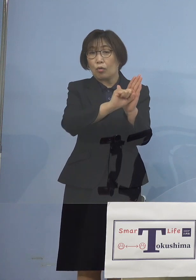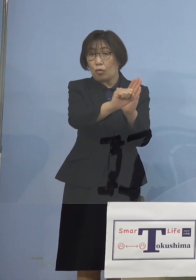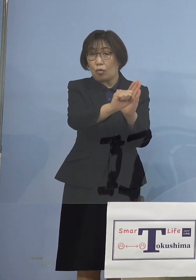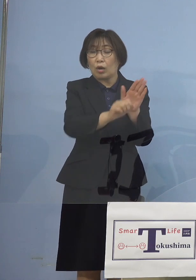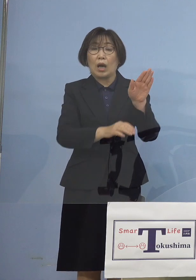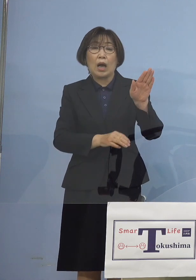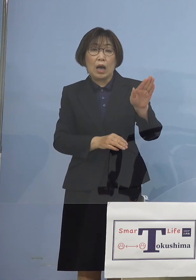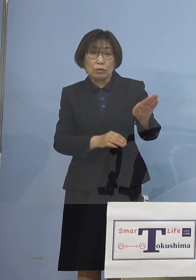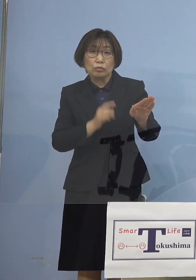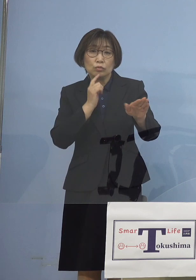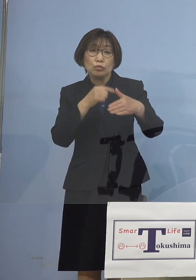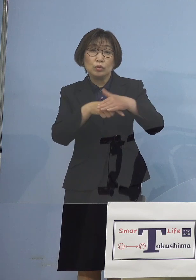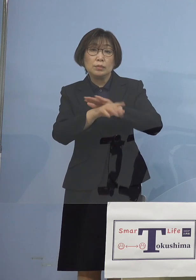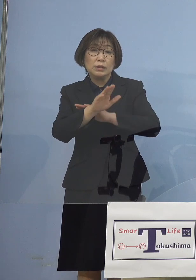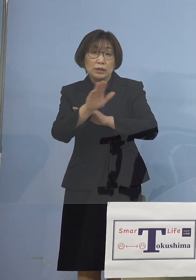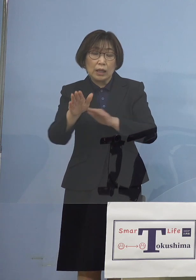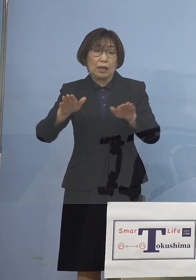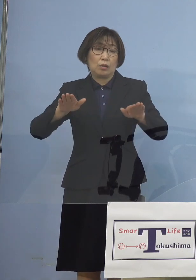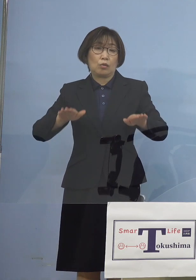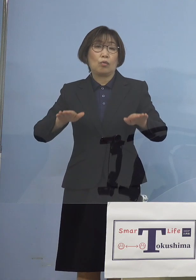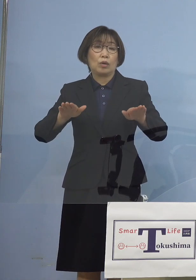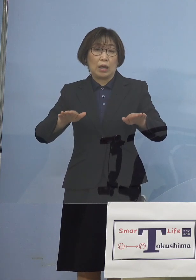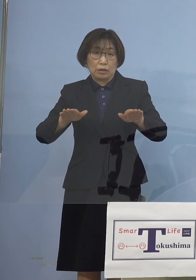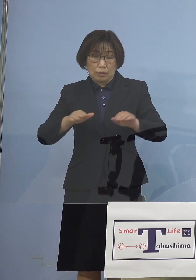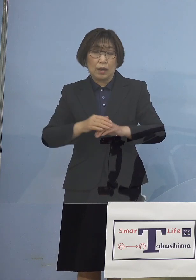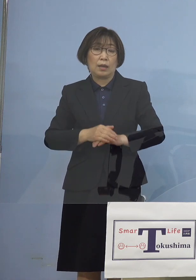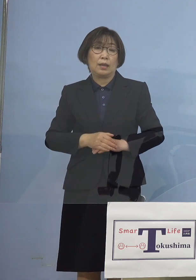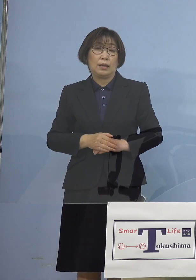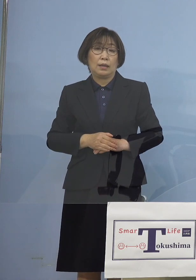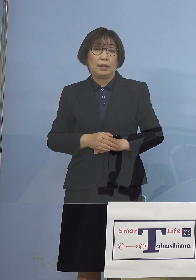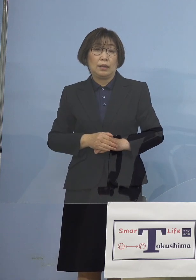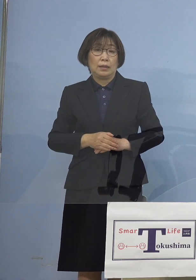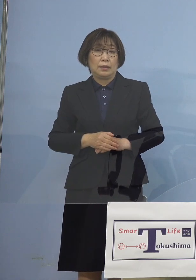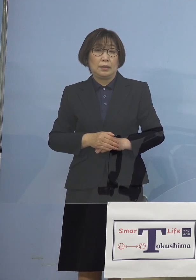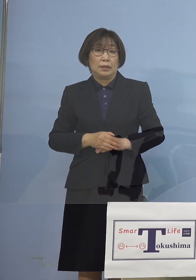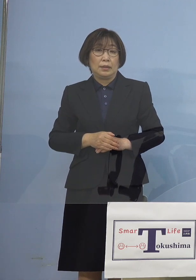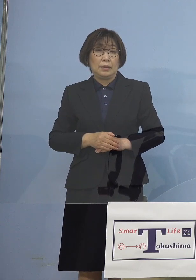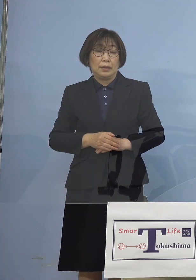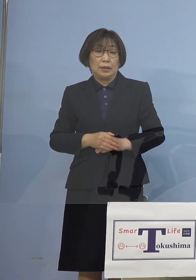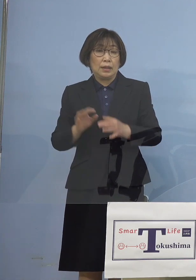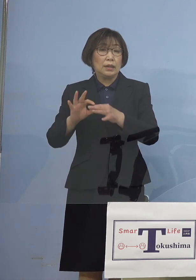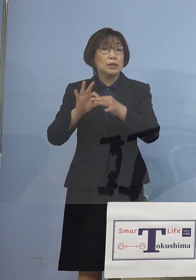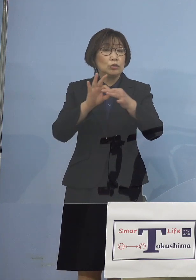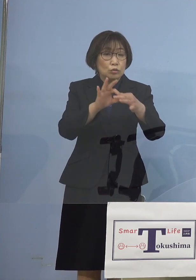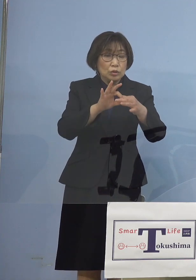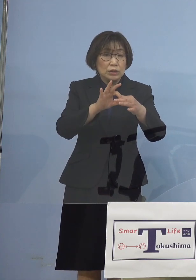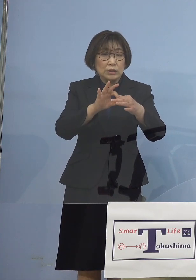今回については情勢、こちらを 引き続き分析をする